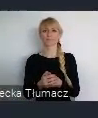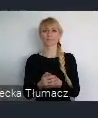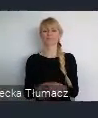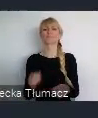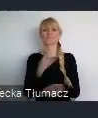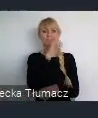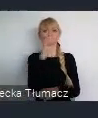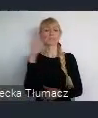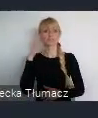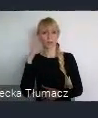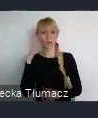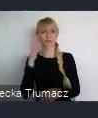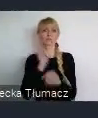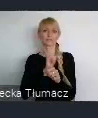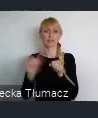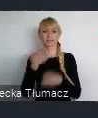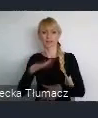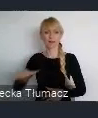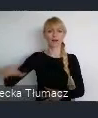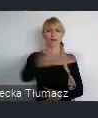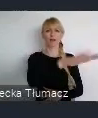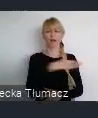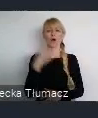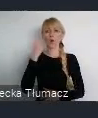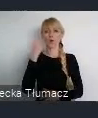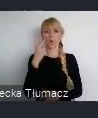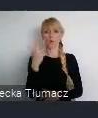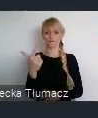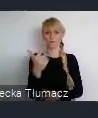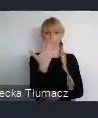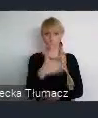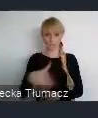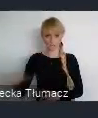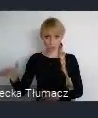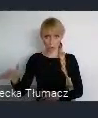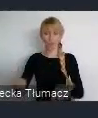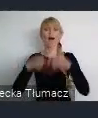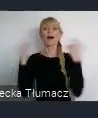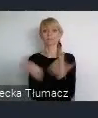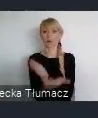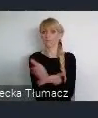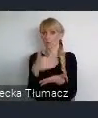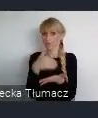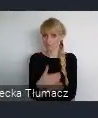to około 2 mln czy ponad 2 mln. Patrząc z punktu widzenia całego województwa, to blisko 5 mln,